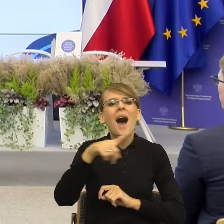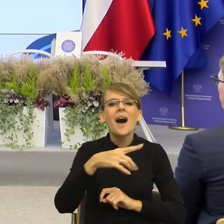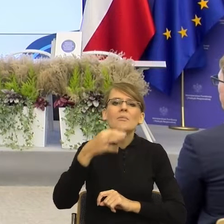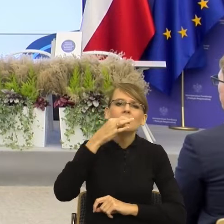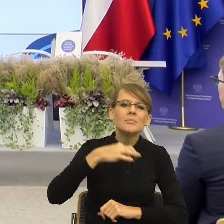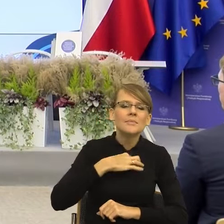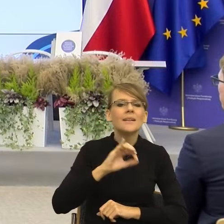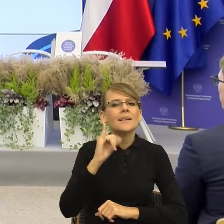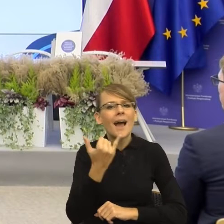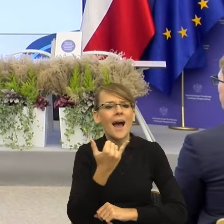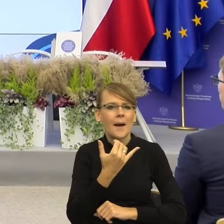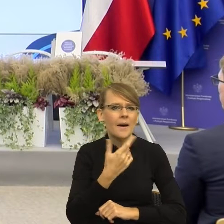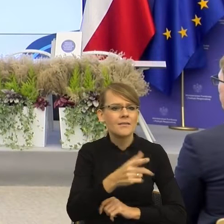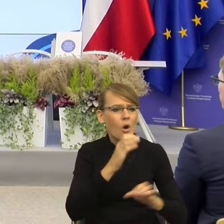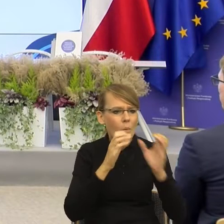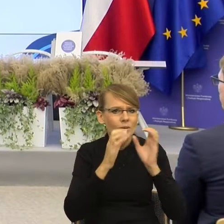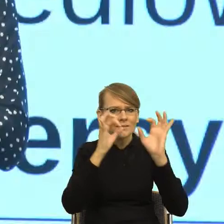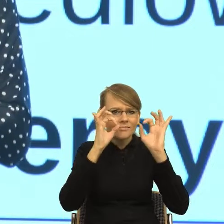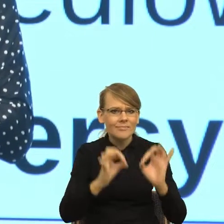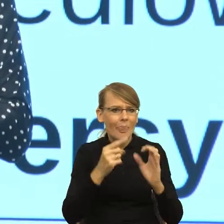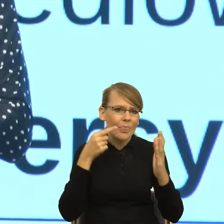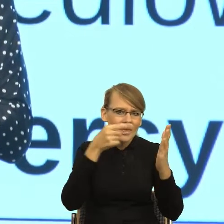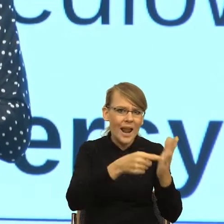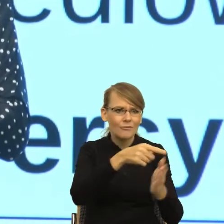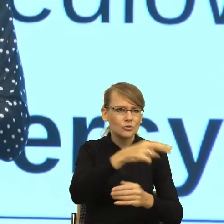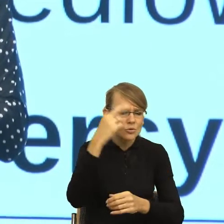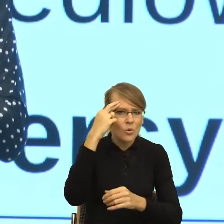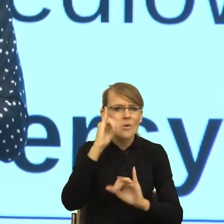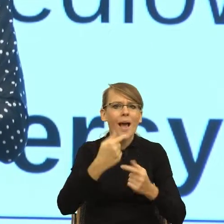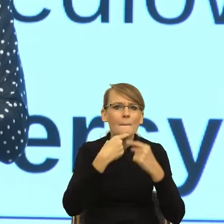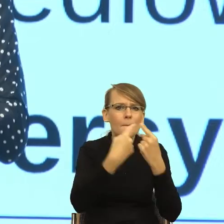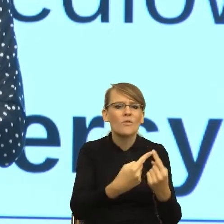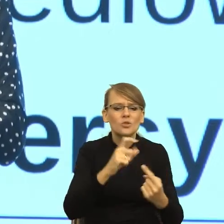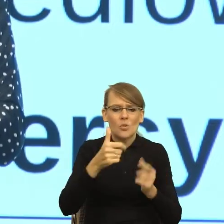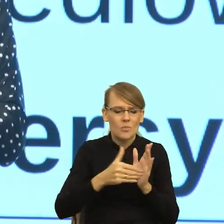żeby komunikować swoje potrzeby, jak mówić, żeby też realizować to,